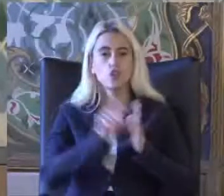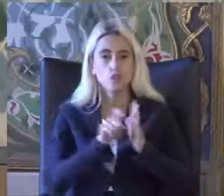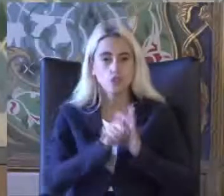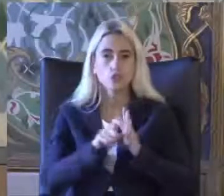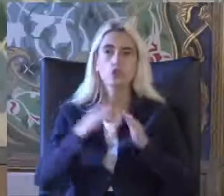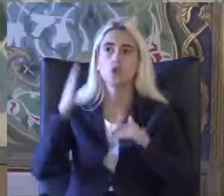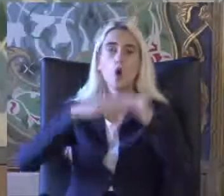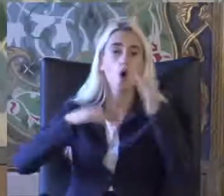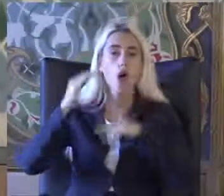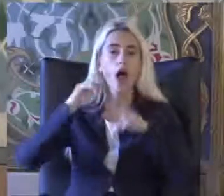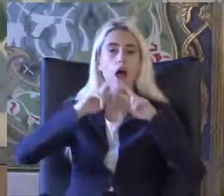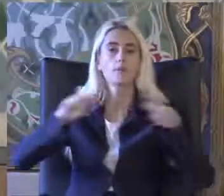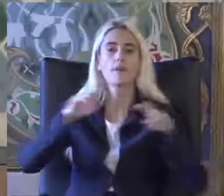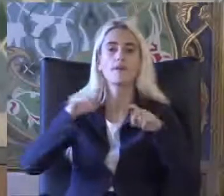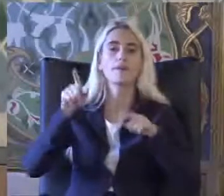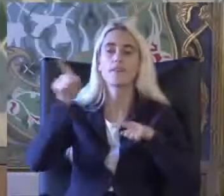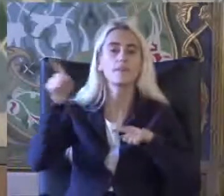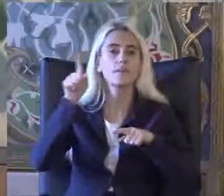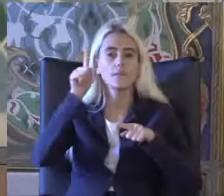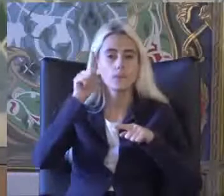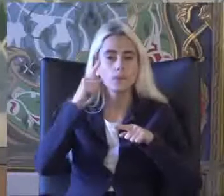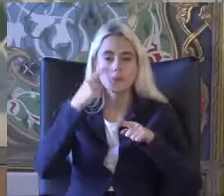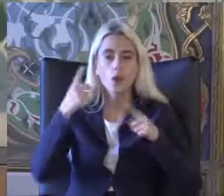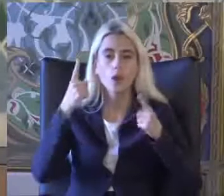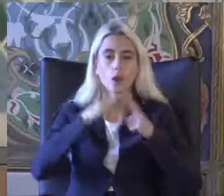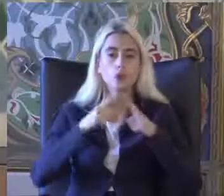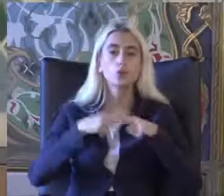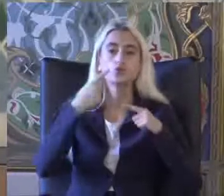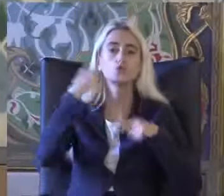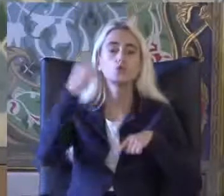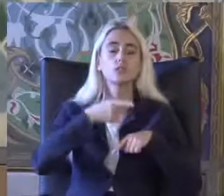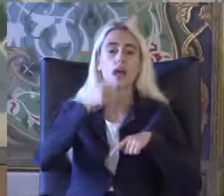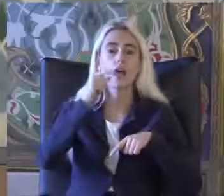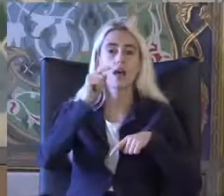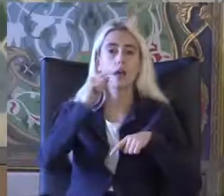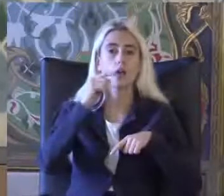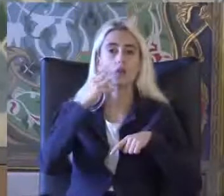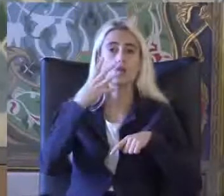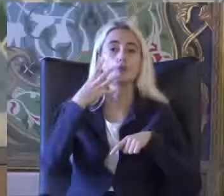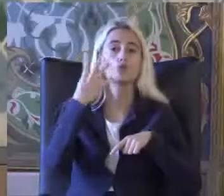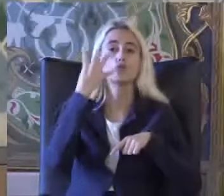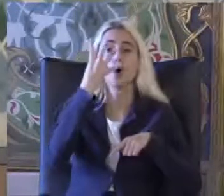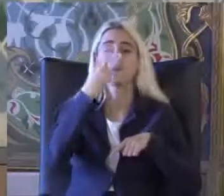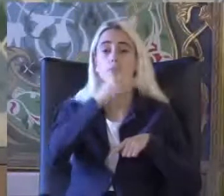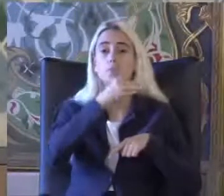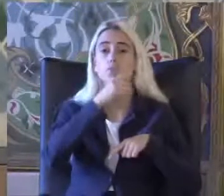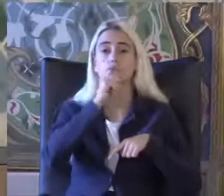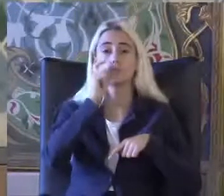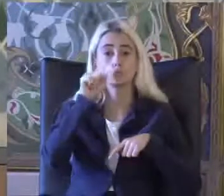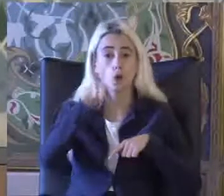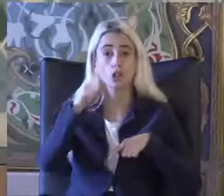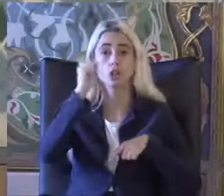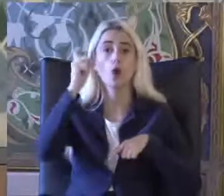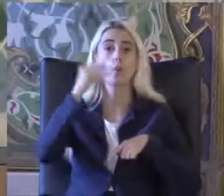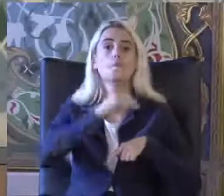Birisiydi yüzde 6.9 Bu da 4.9 milyon kişi Ne oldu